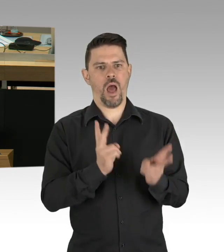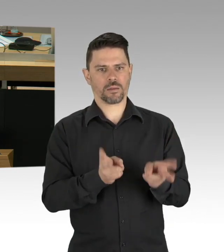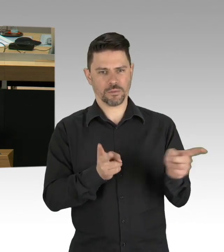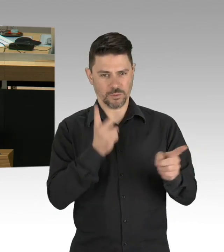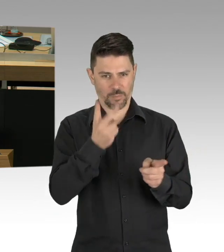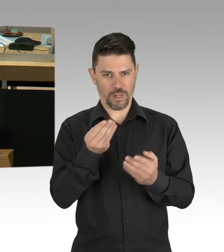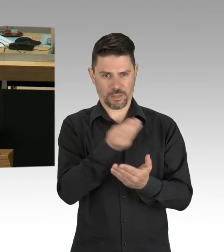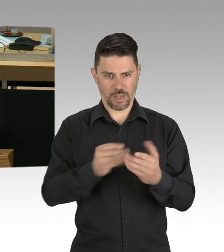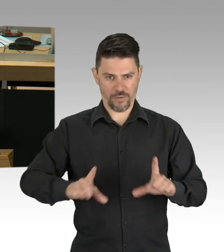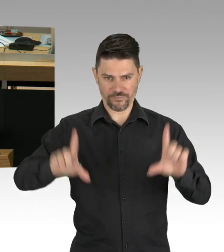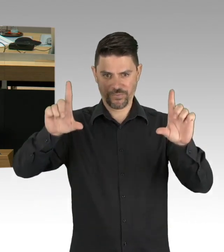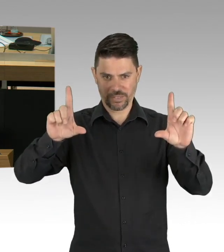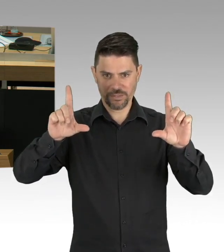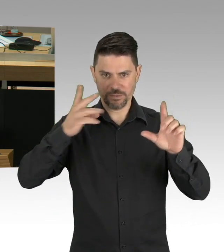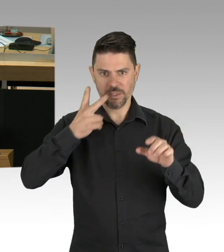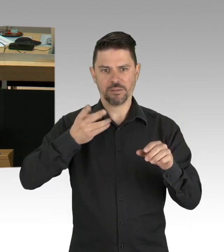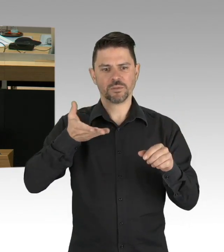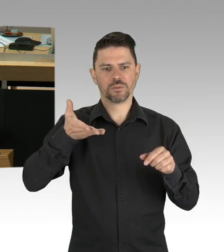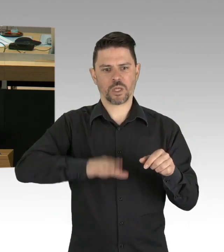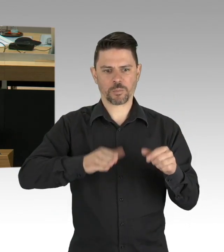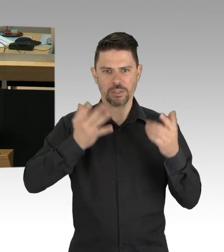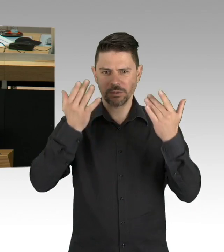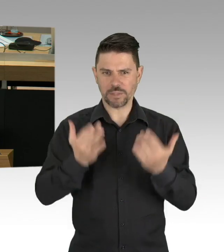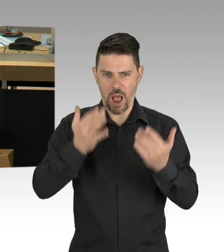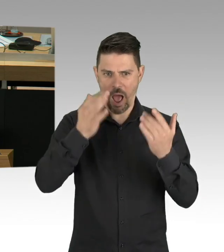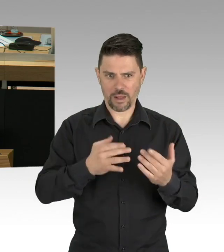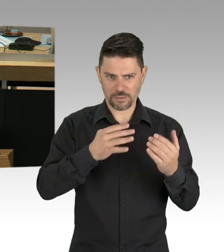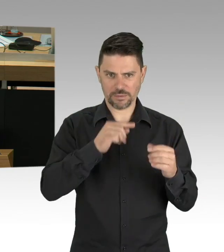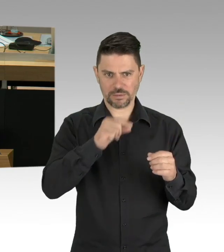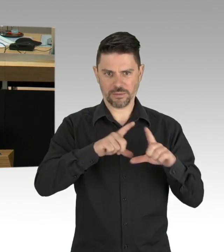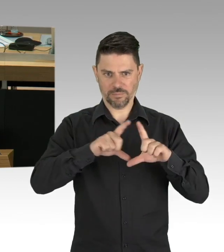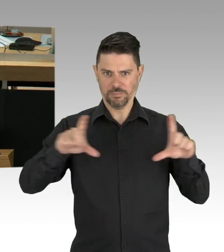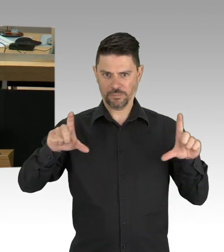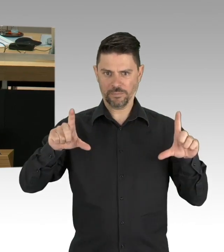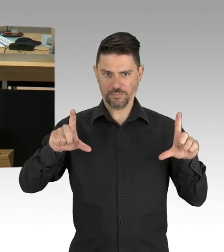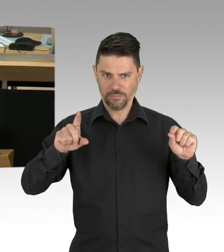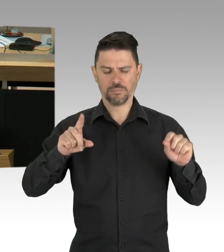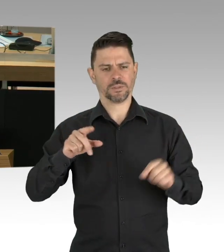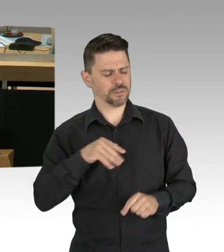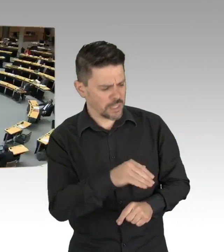dass das dann nachher auf die Redezeit hinten ran gehängt wird. Sie sehen hier die Grippewelle 2017/2018.